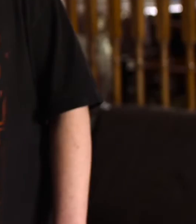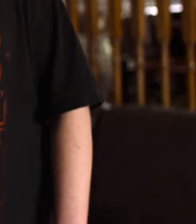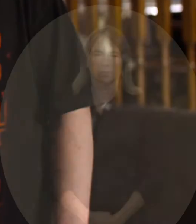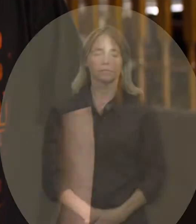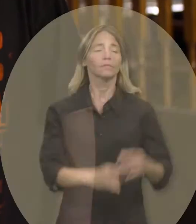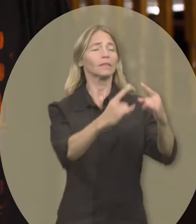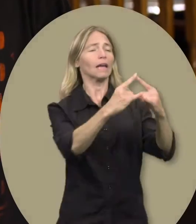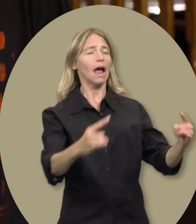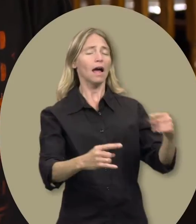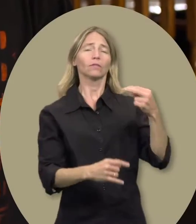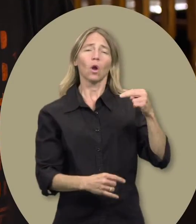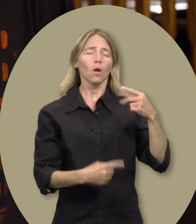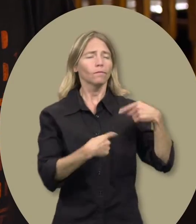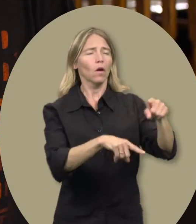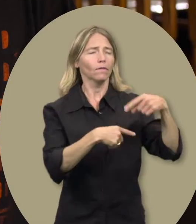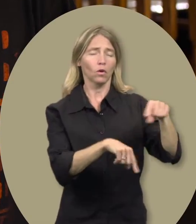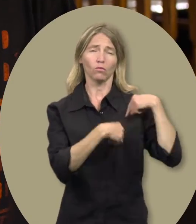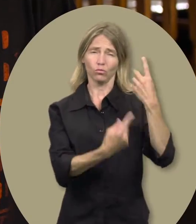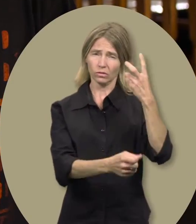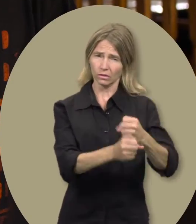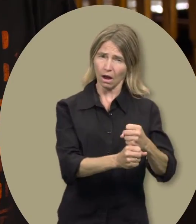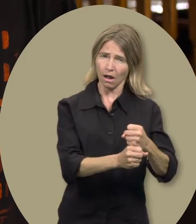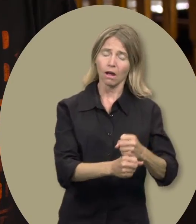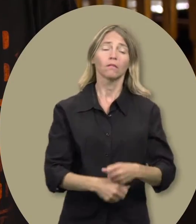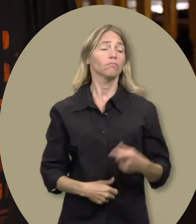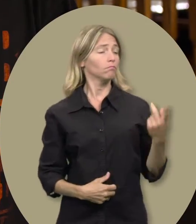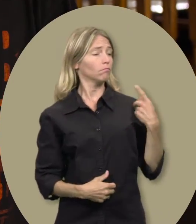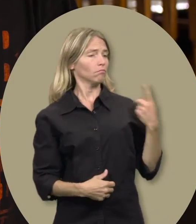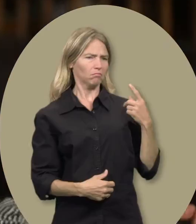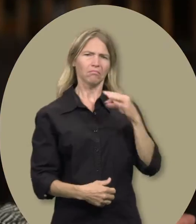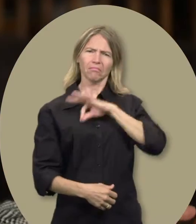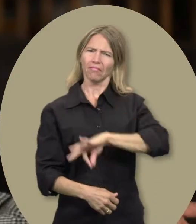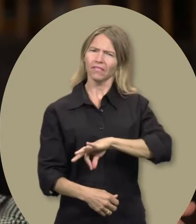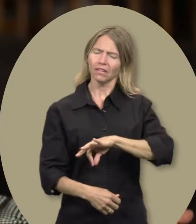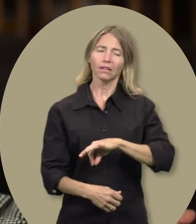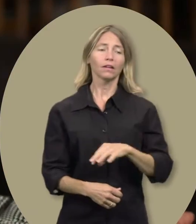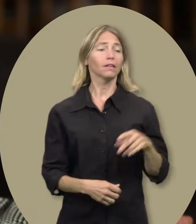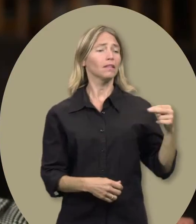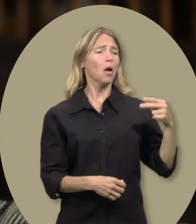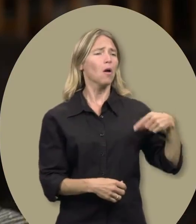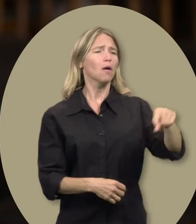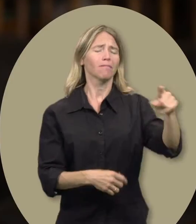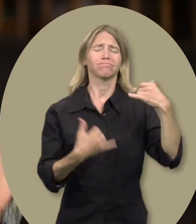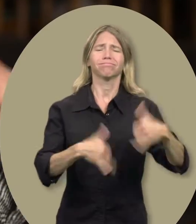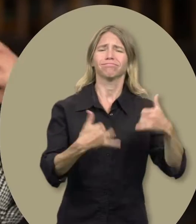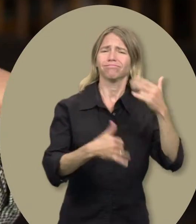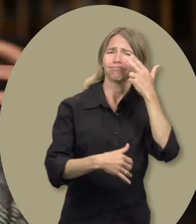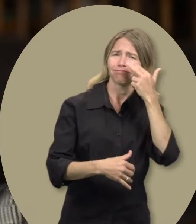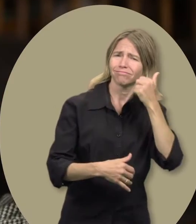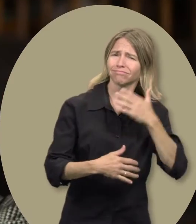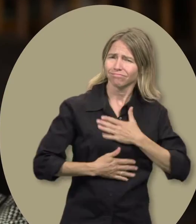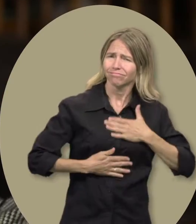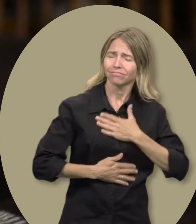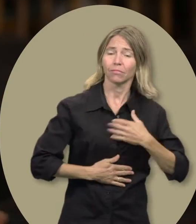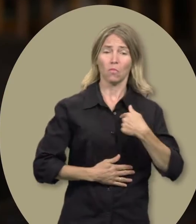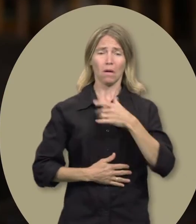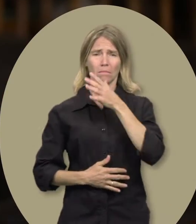Cheryl : Nicholas fréquente ce camp depuis 6 ans. Nous en tirons tous les deux quelque chose. Nicholas s’y amuse beaucoup, et moi, en tant que mère célibataire